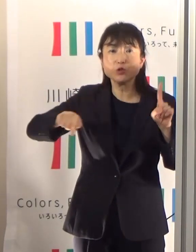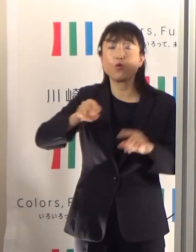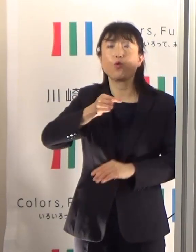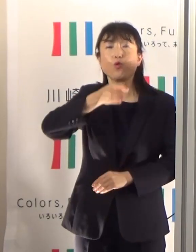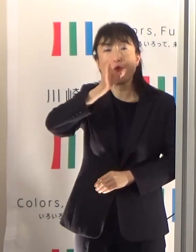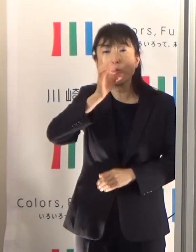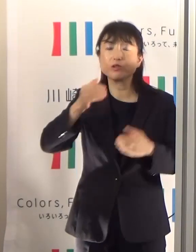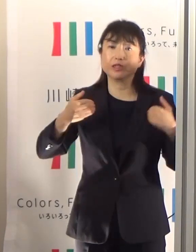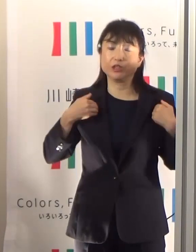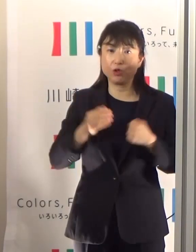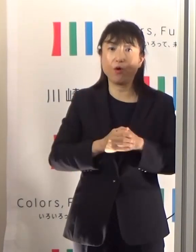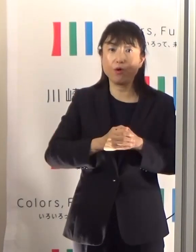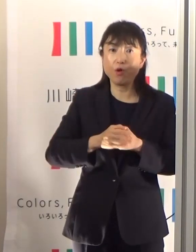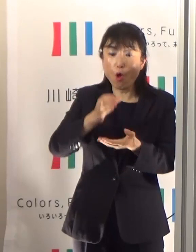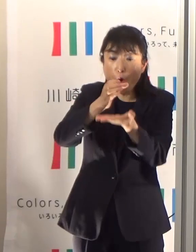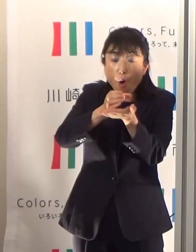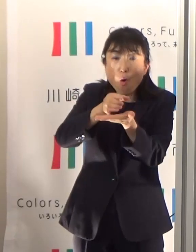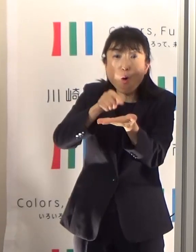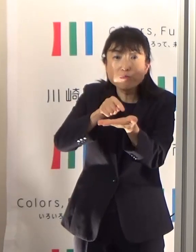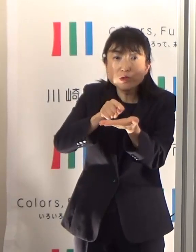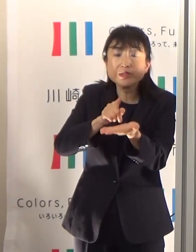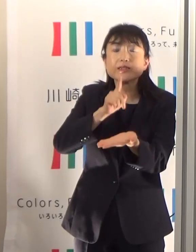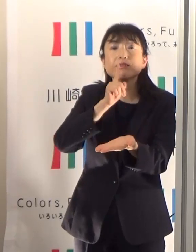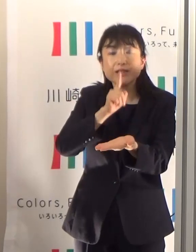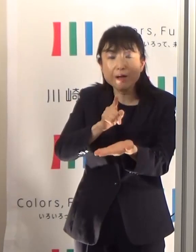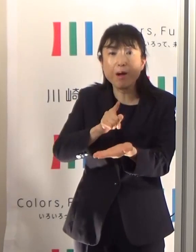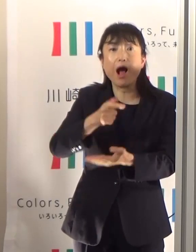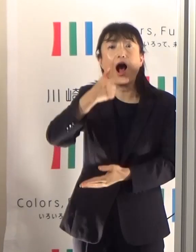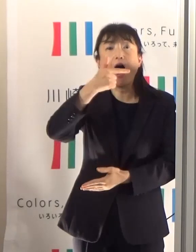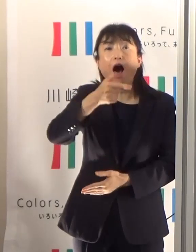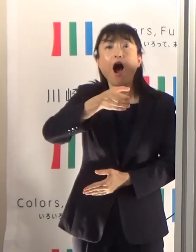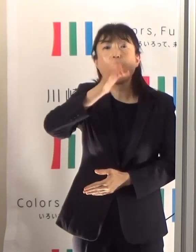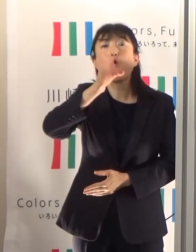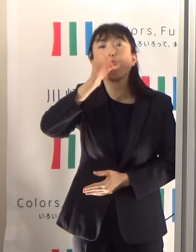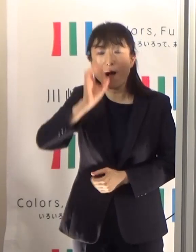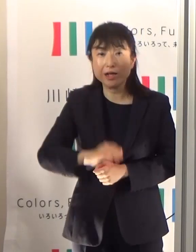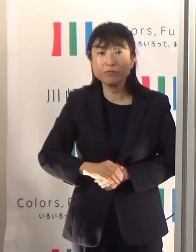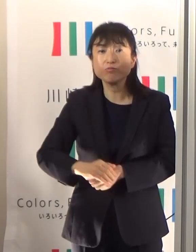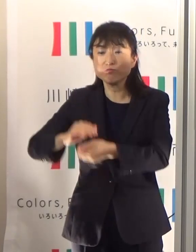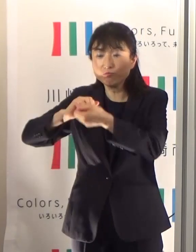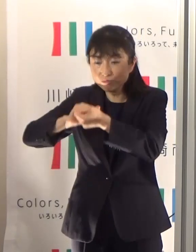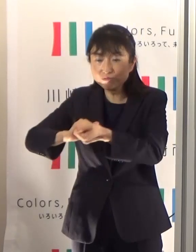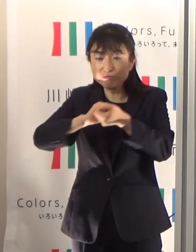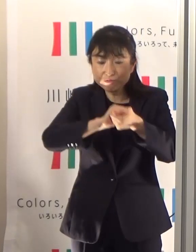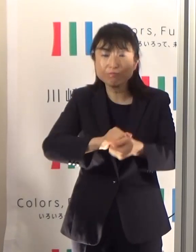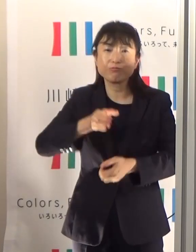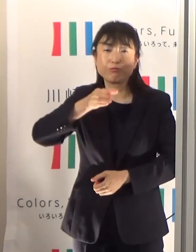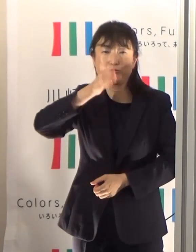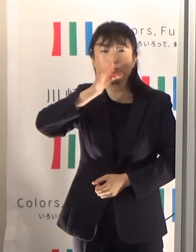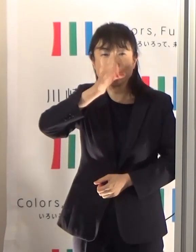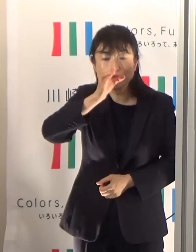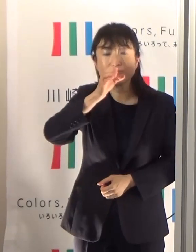コップにすると大体6杯分となりますから、 定期的にこまめに水分をとっていただくことが必要です